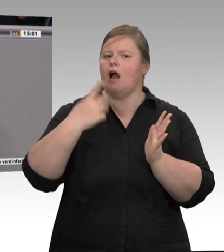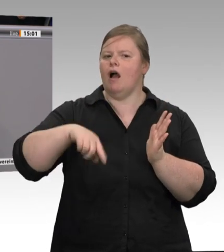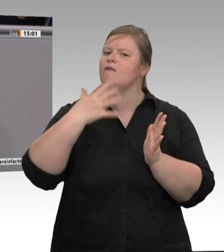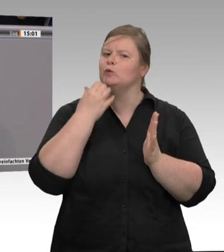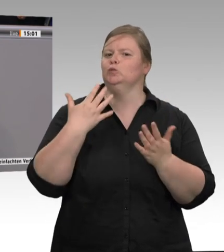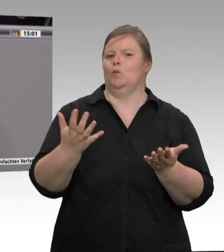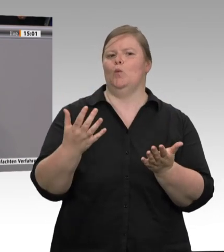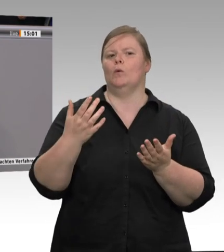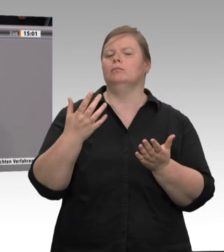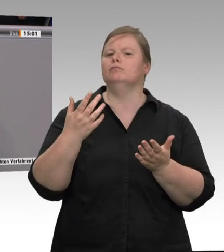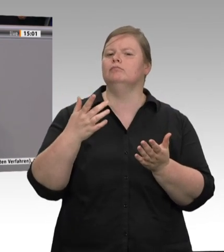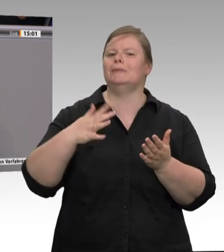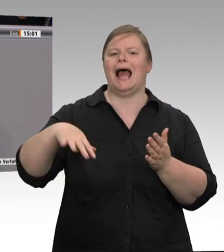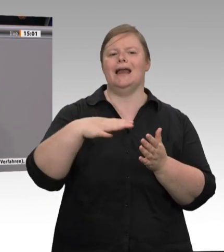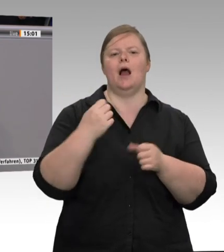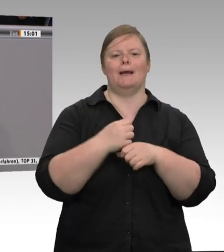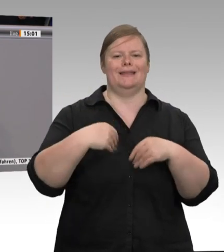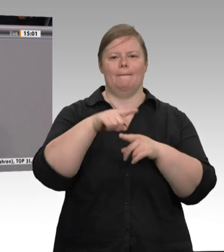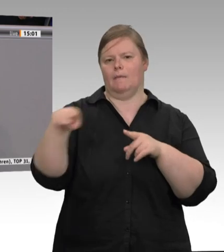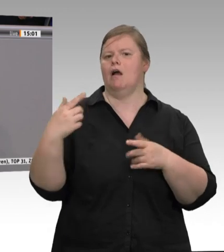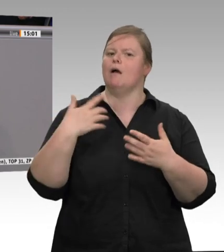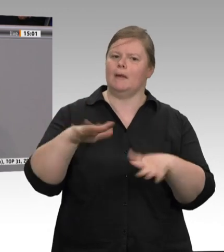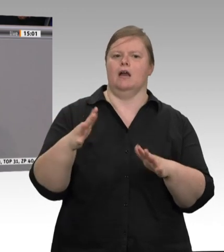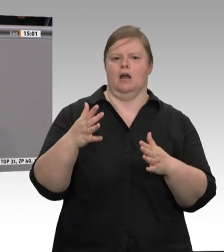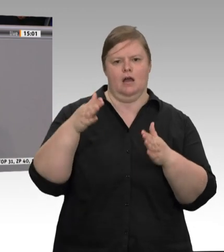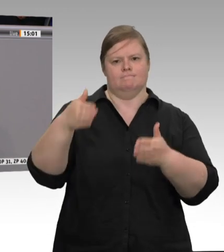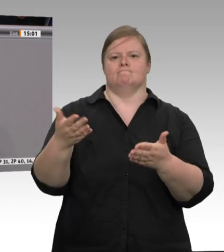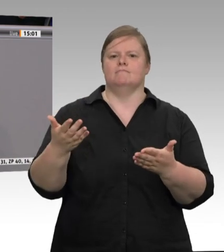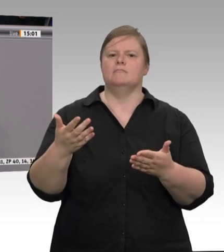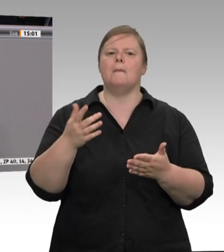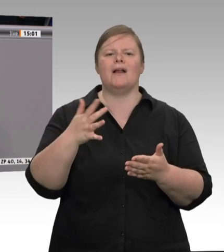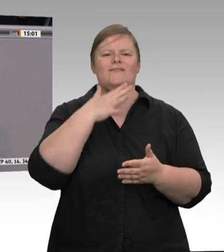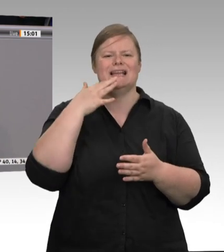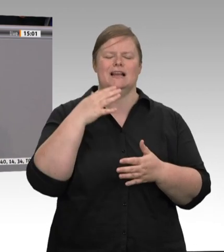sehr viele Festangestellte, die in ihrem Betrieb aber auch